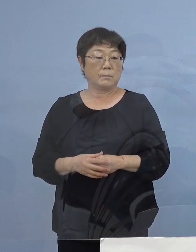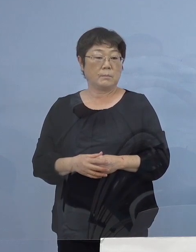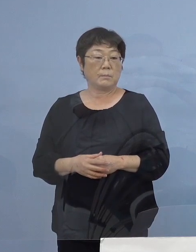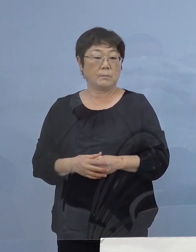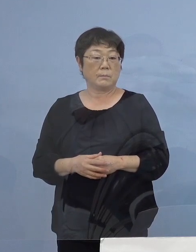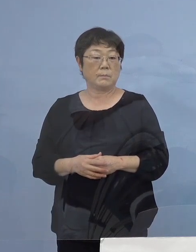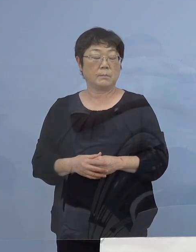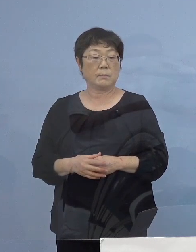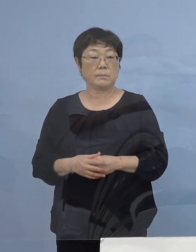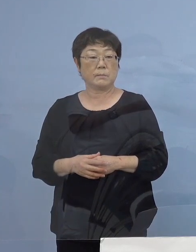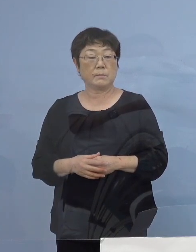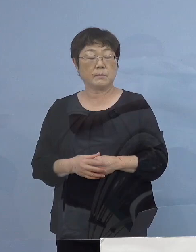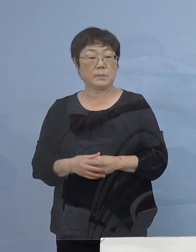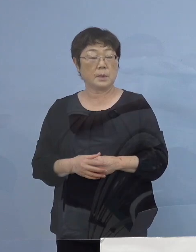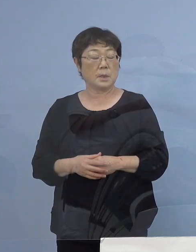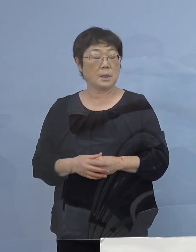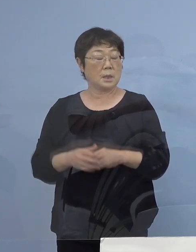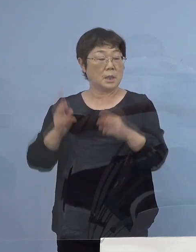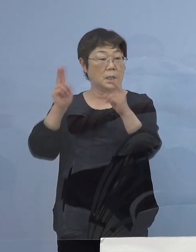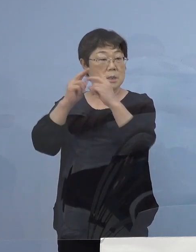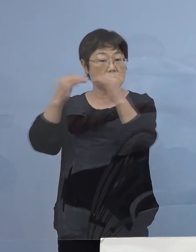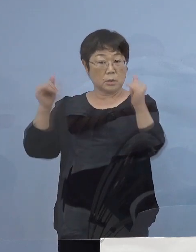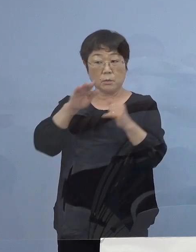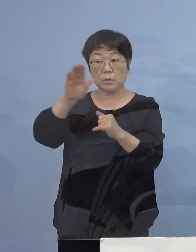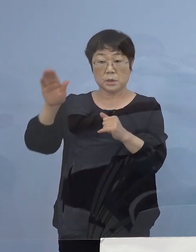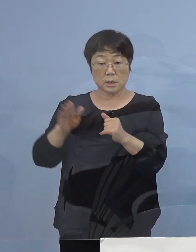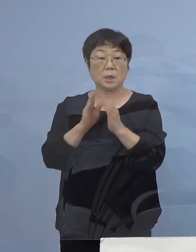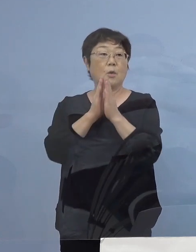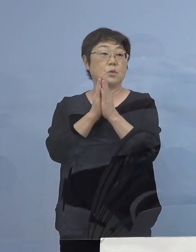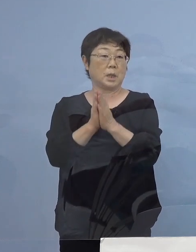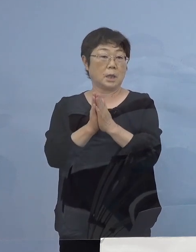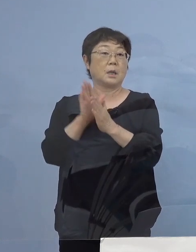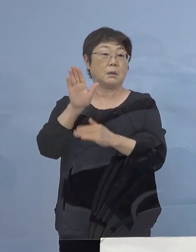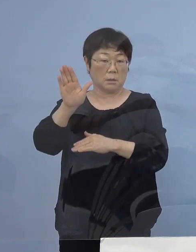そして、事業者の皆様方に もう一つ お願いをしたいと思います